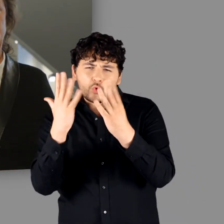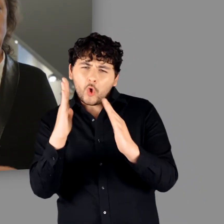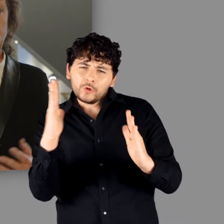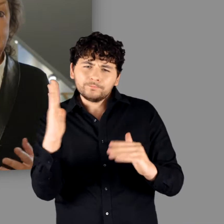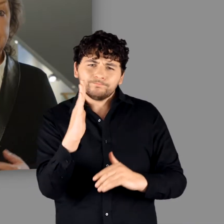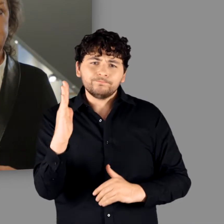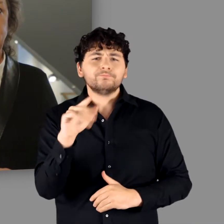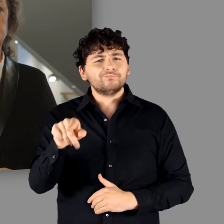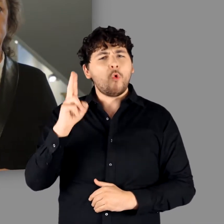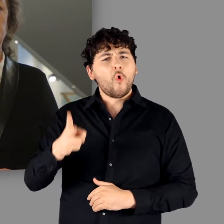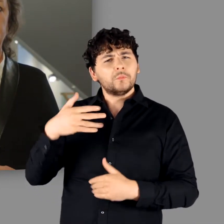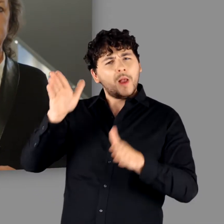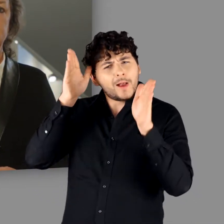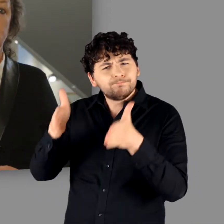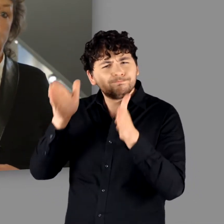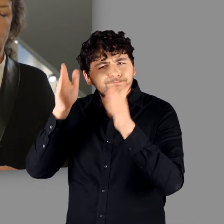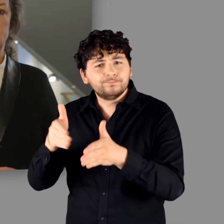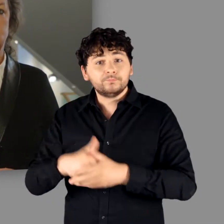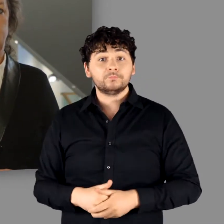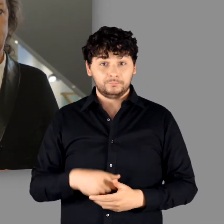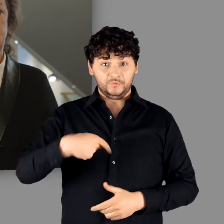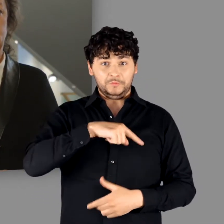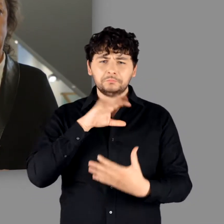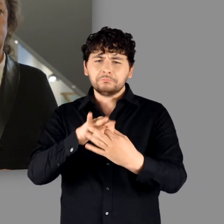Ebensowenig ist sie chronologisch aufgebaut.